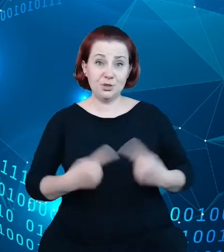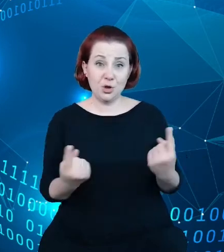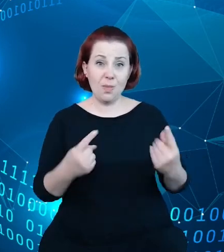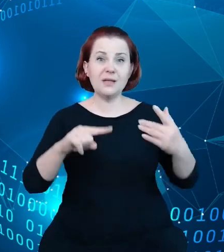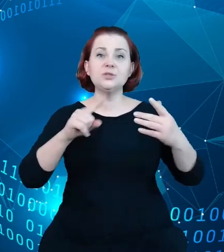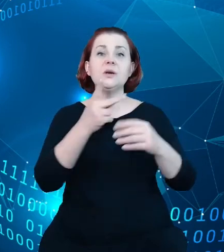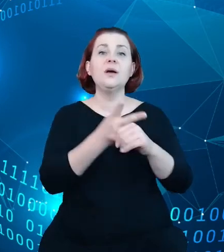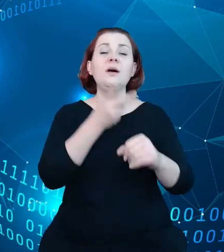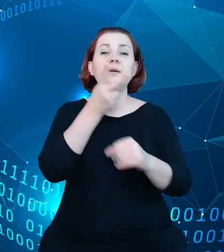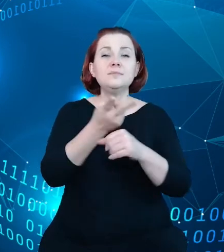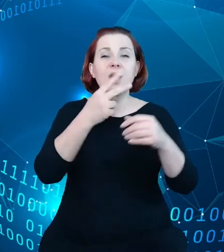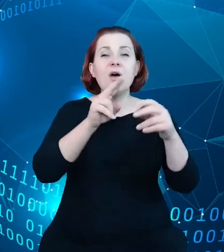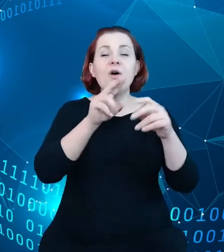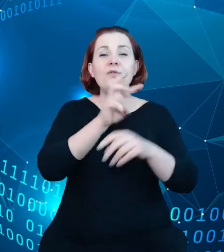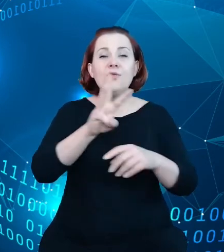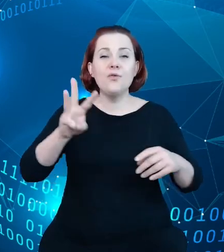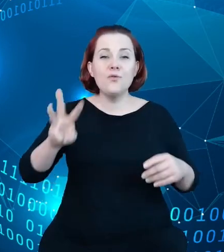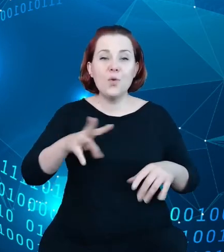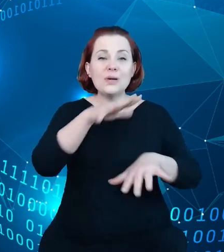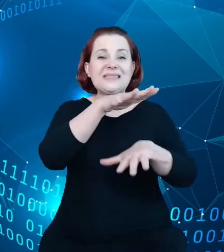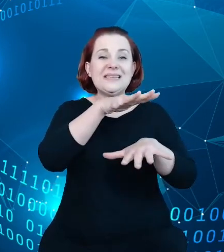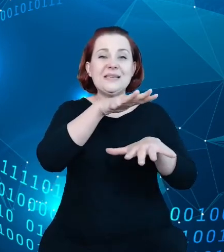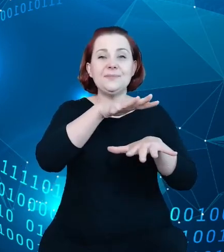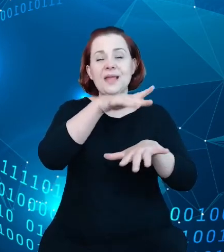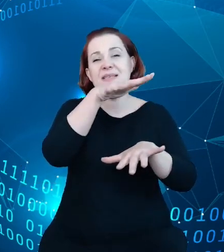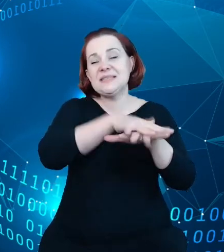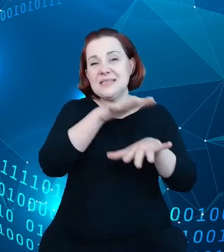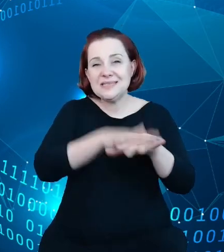system rejestrów w turystyce, który od jakiegoś, sześciu czy siedmiu miesięcy